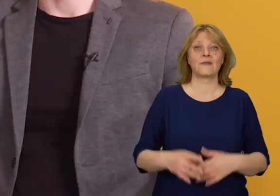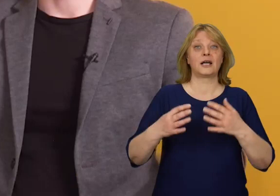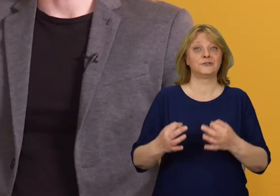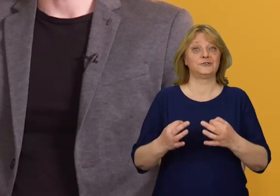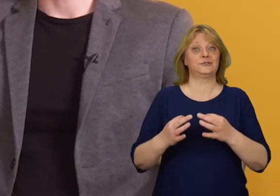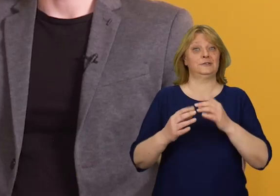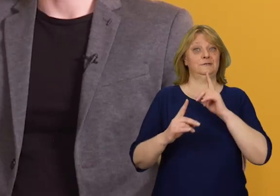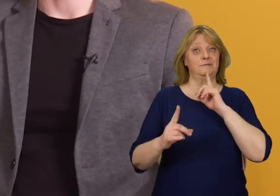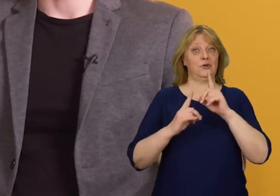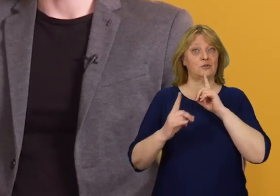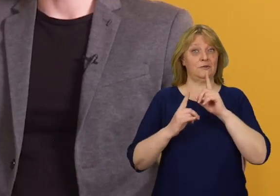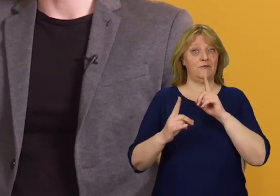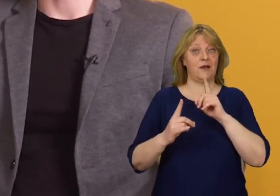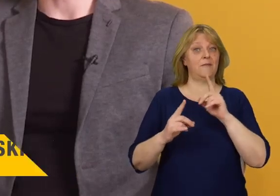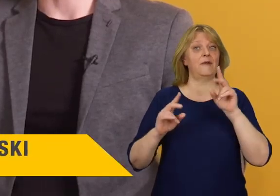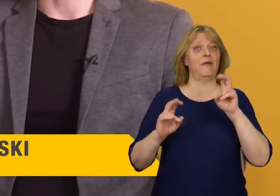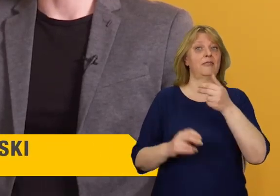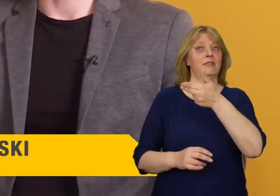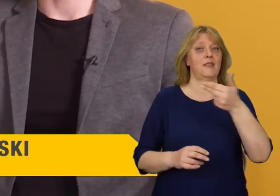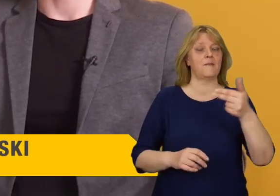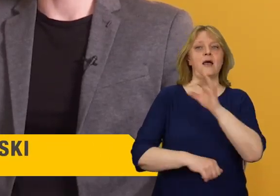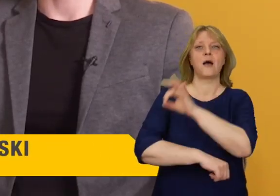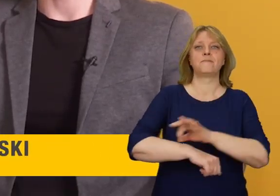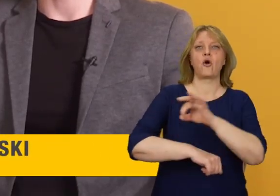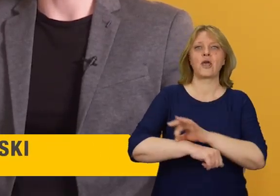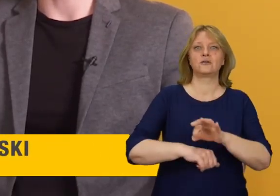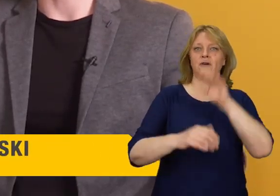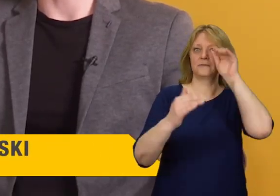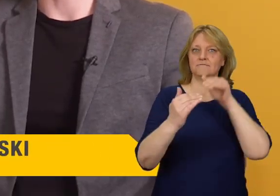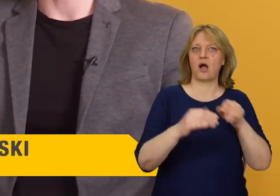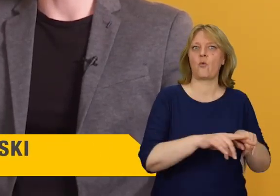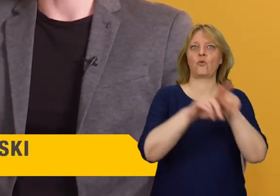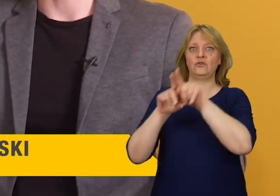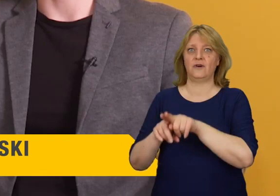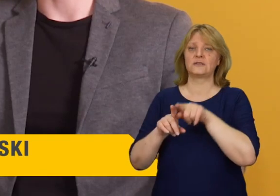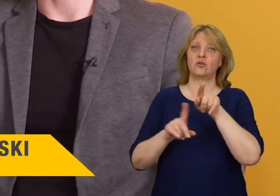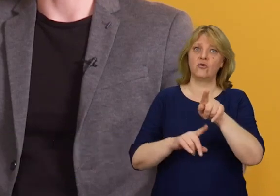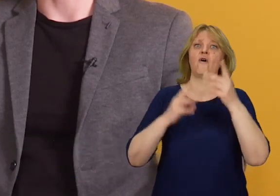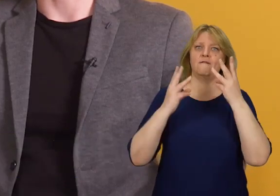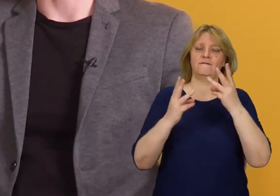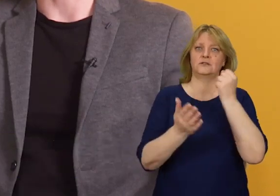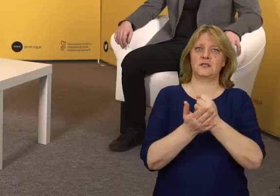Porozmawiamy dziś› o projektowaniu uniwersalnym, czyli niezwykle istotnej kwestii dla wszystkich osób ze szczególnymi potrzebami.